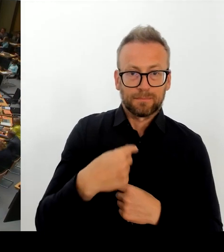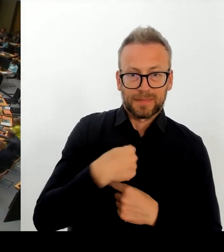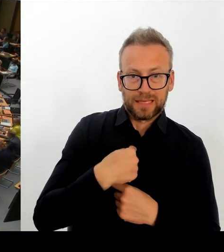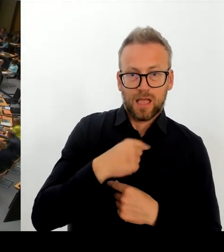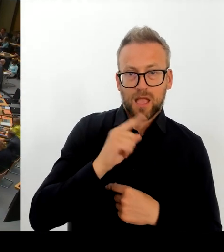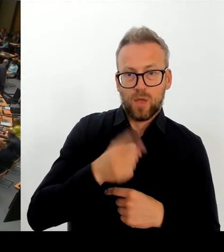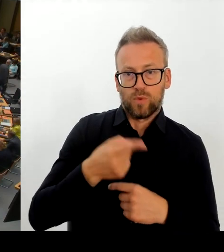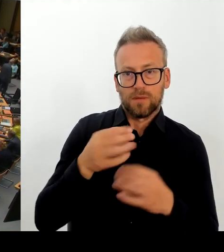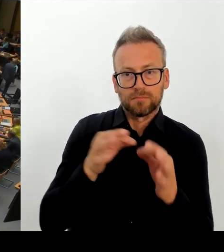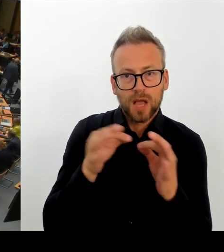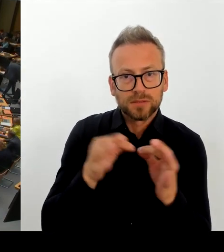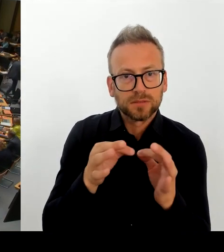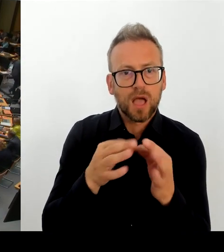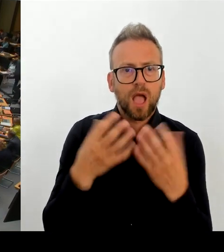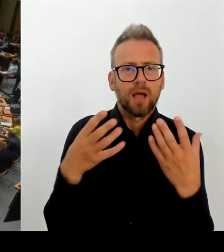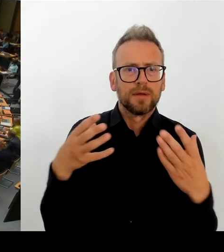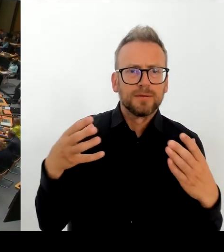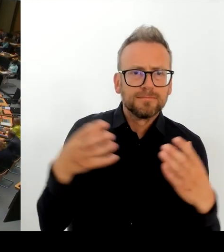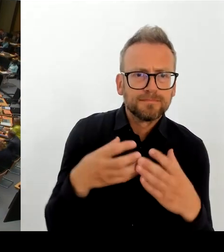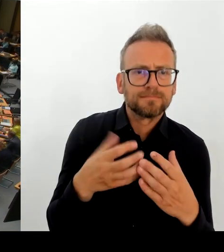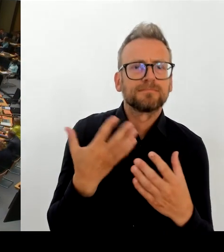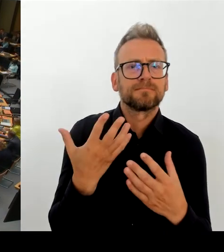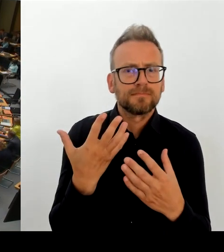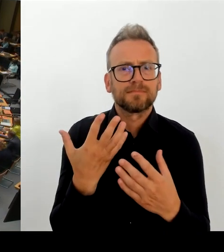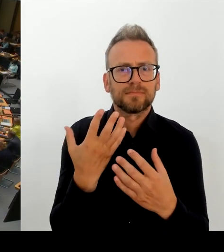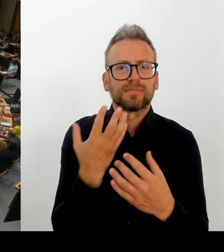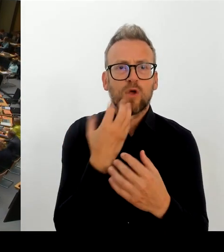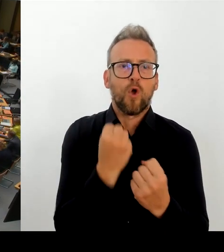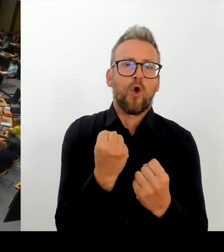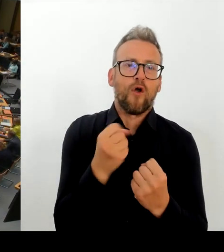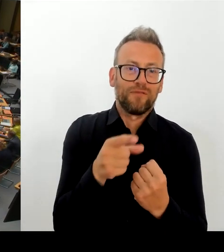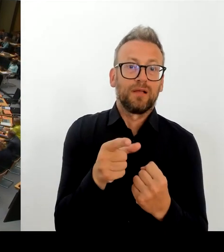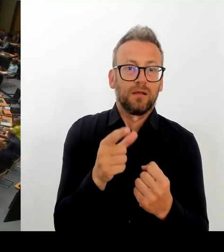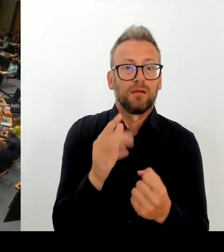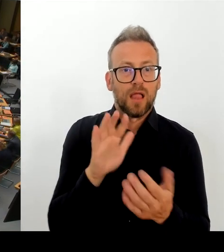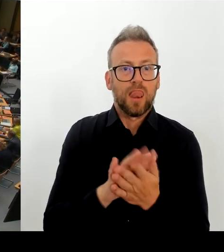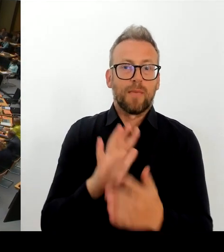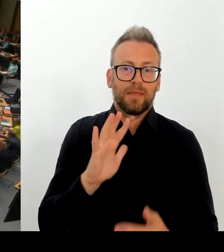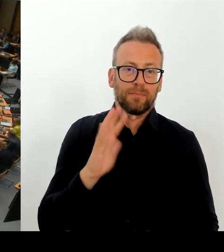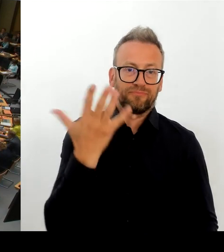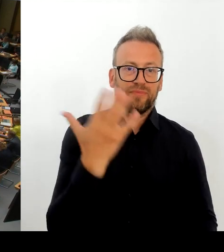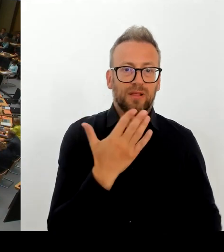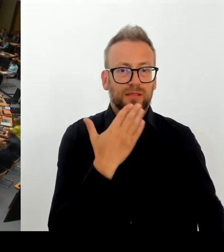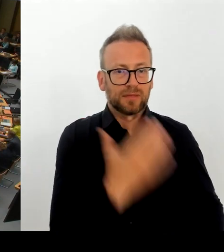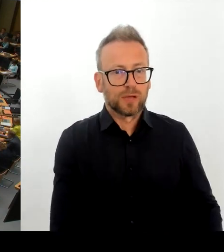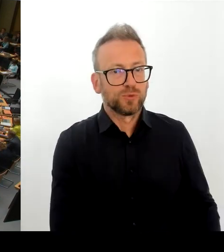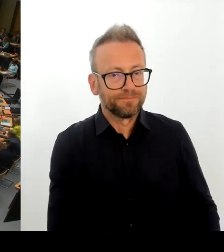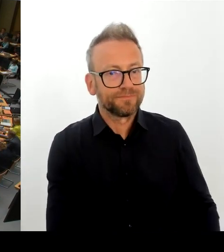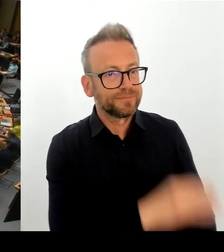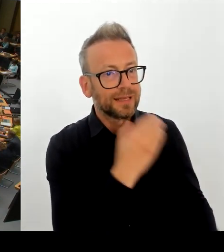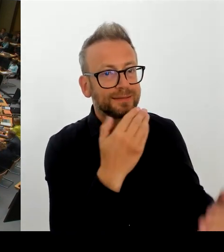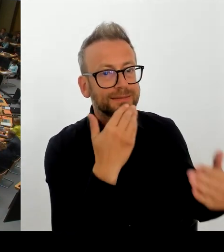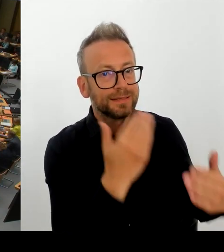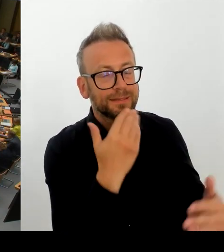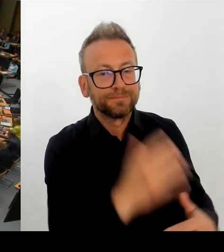damit keine Spaltung der Belegschaft besteht, weil es ja ansonsten nur um knapp 1/3 der Belegschaft geht?